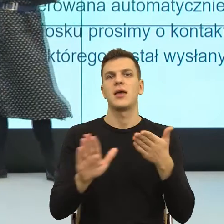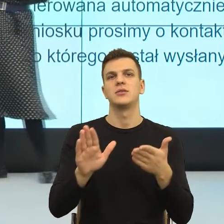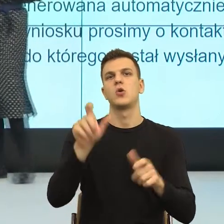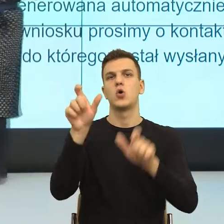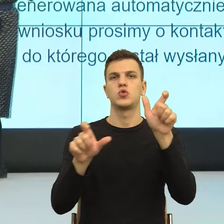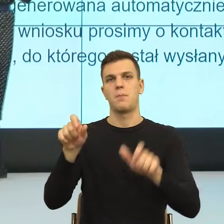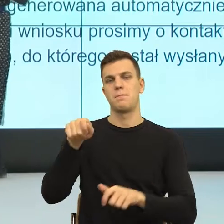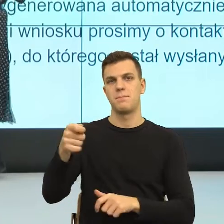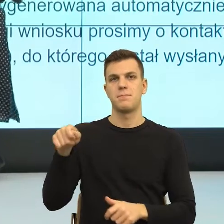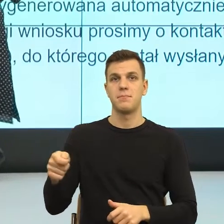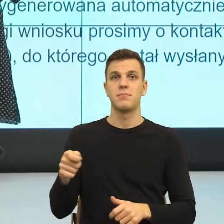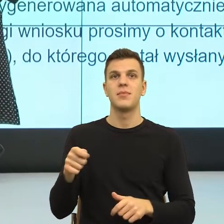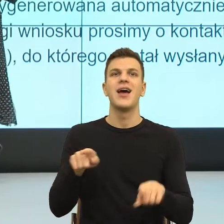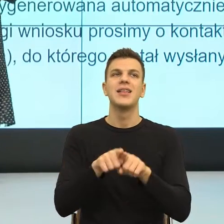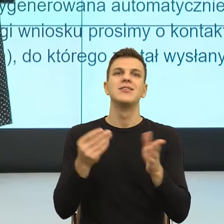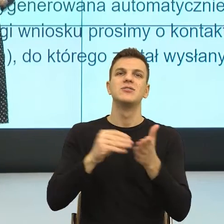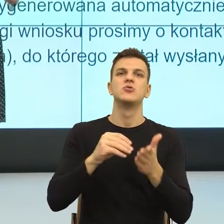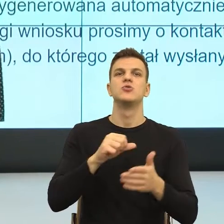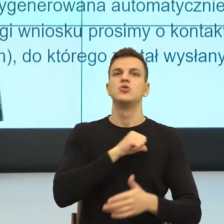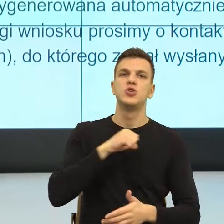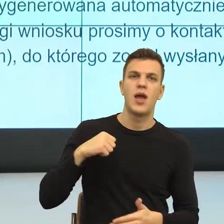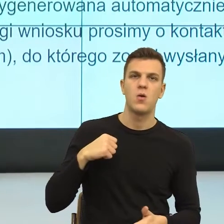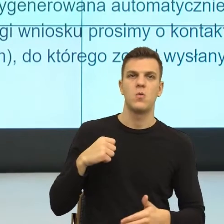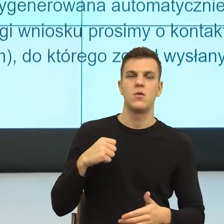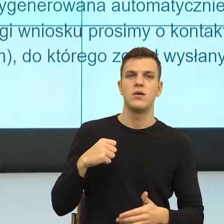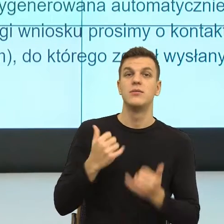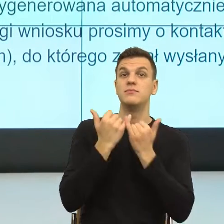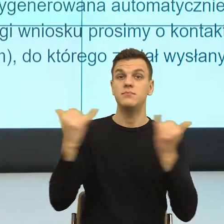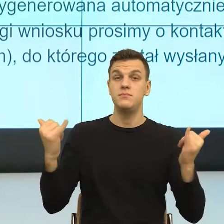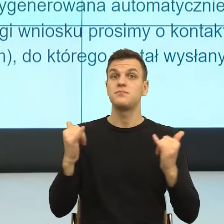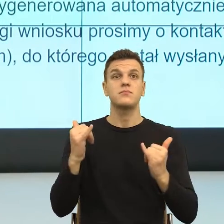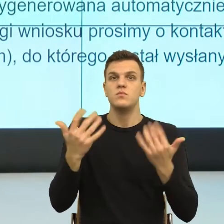Dlatego, że one w nas jak mówię, uruchamiają dwie emocje, których bardzo nie lubimy.